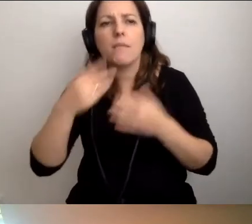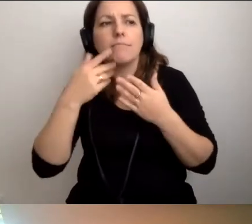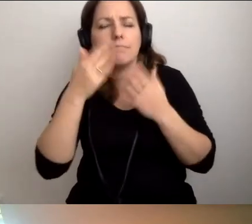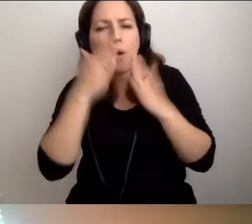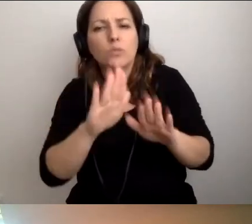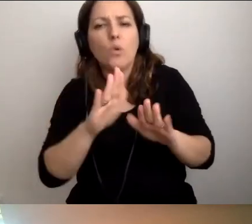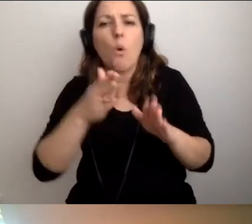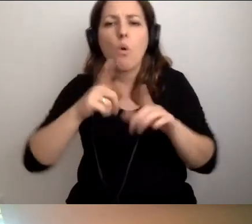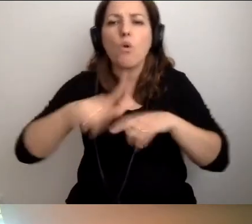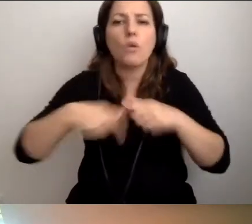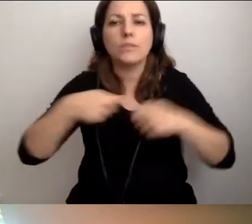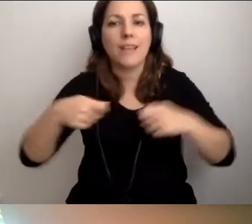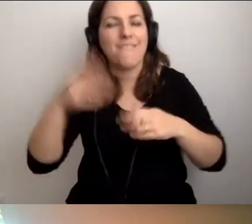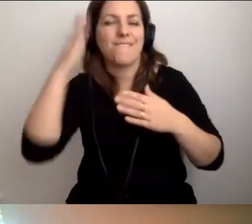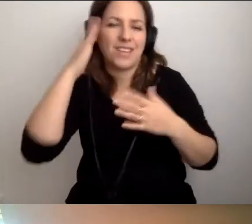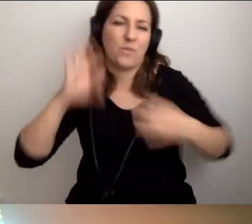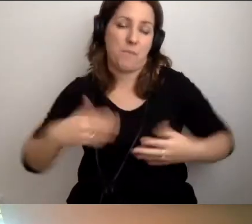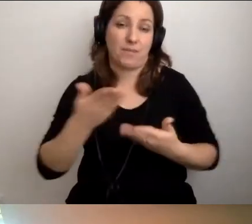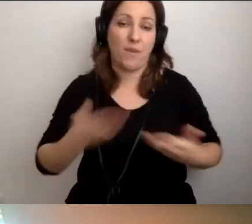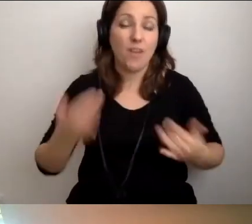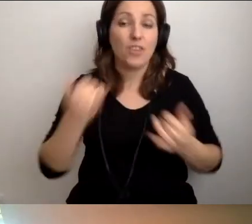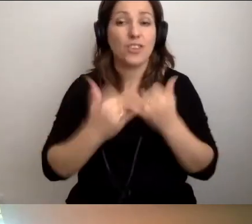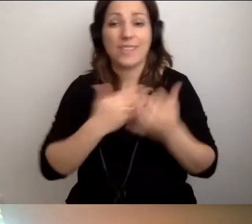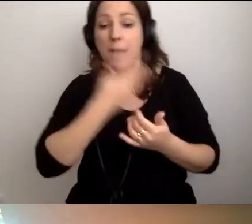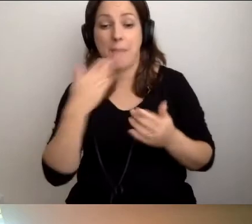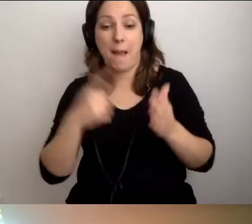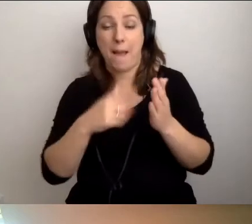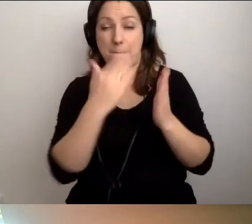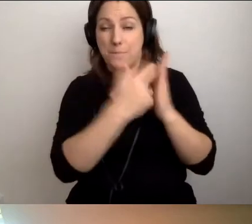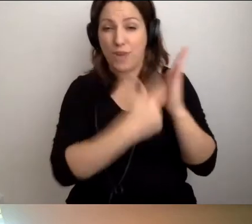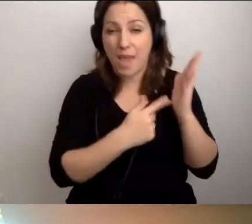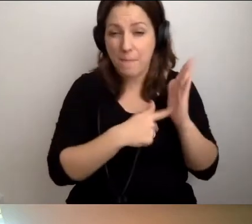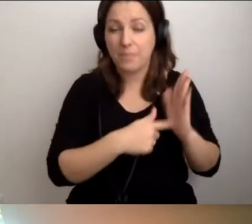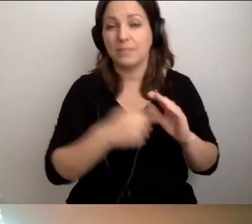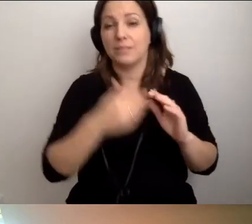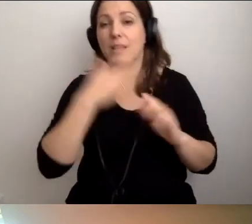Kiedy nie ma przepisów i rozwiązań technicznych,